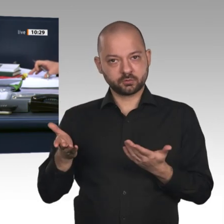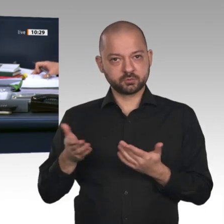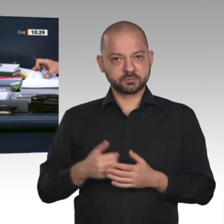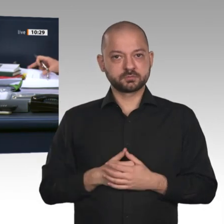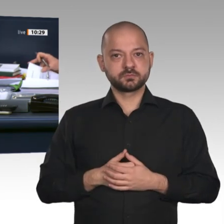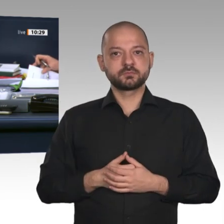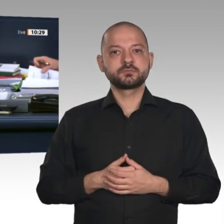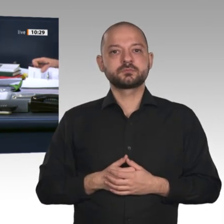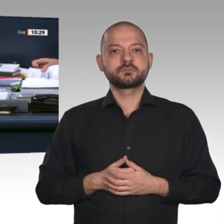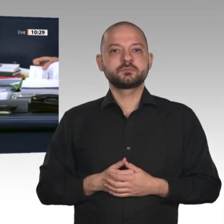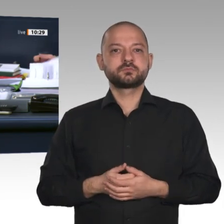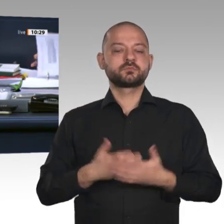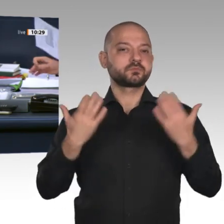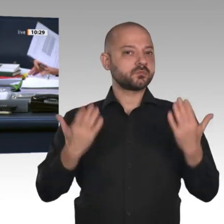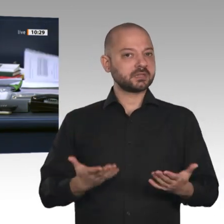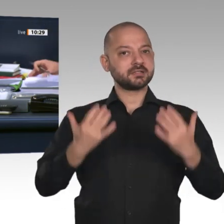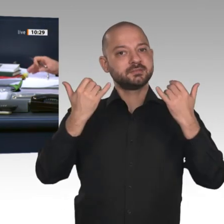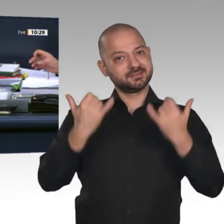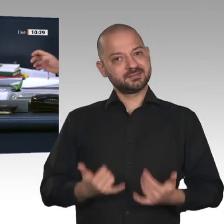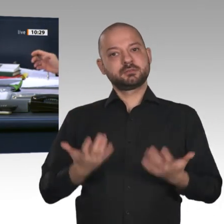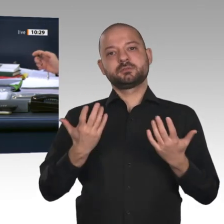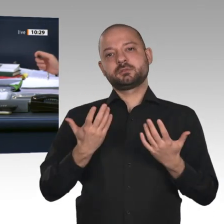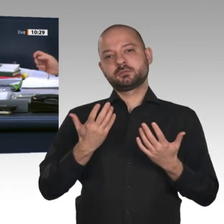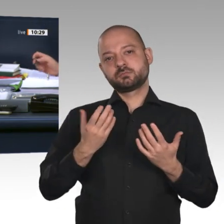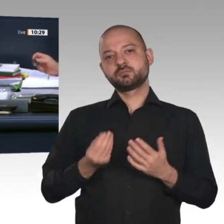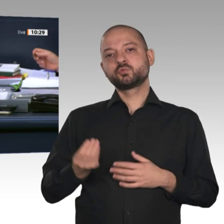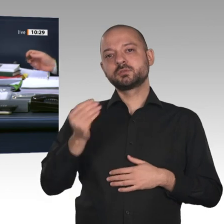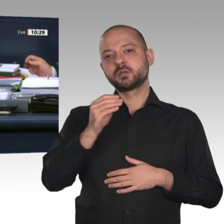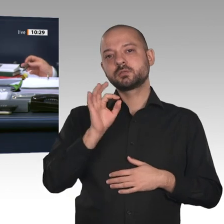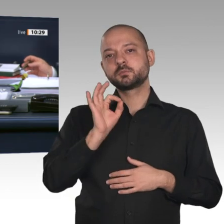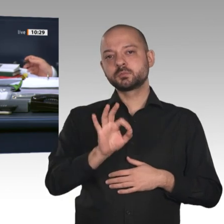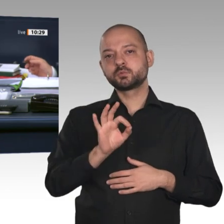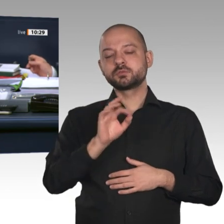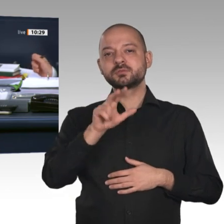13 b. Das ist die Beschlussempfehlung des Ausschusses für Wahlprüfung, Immunität